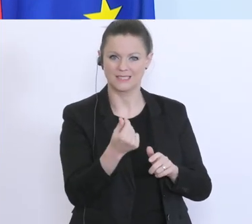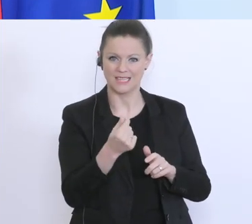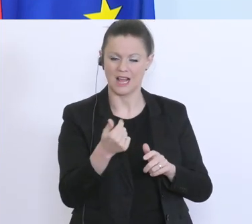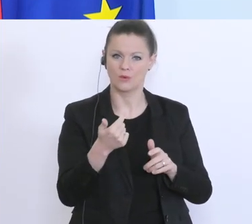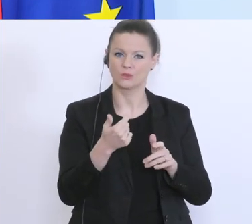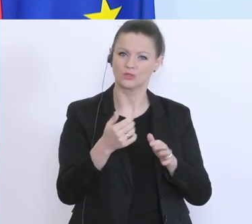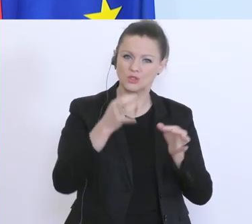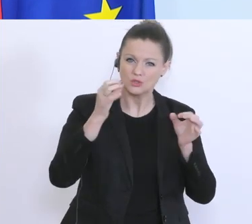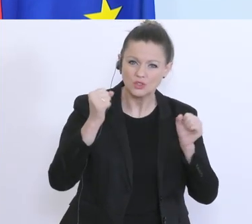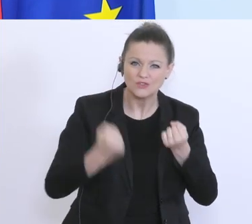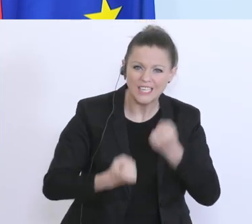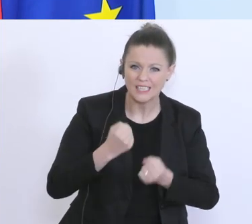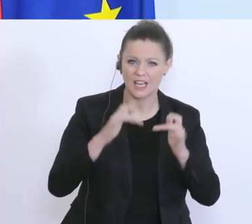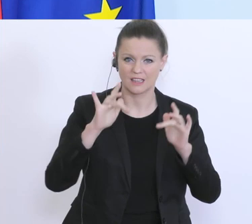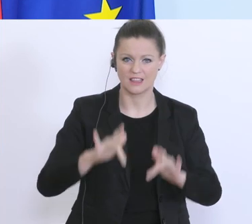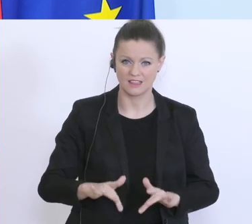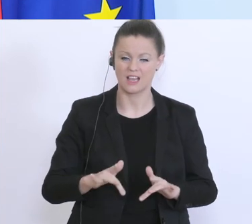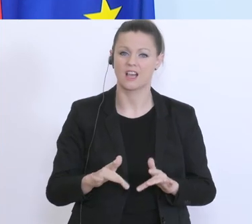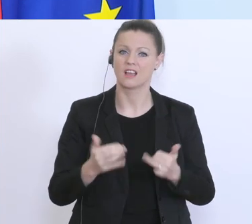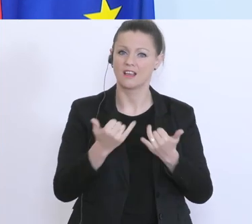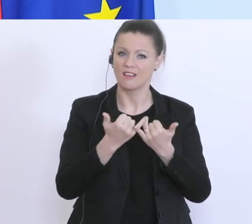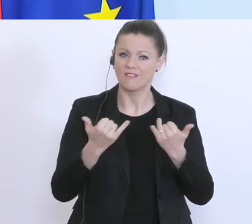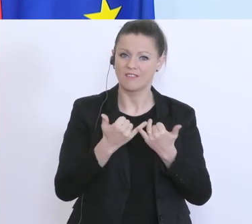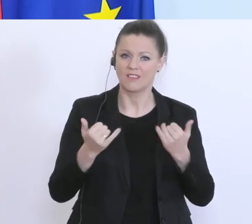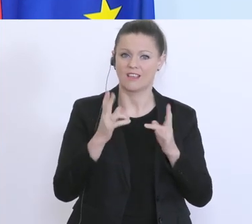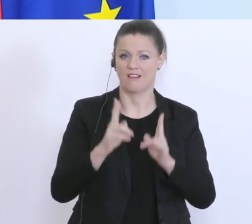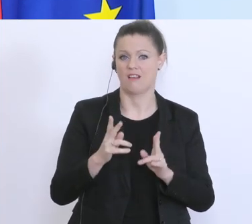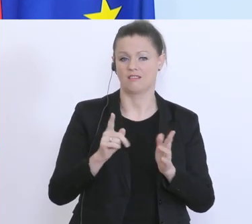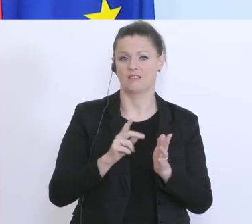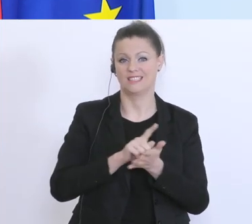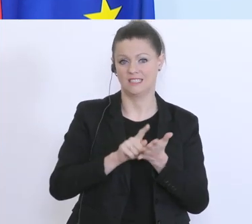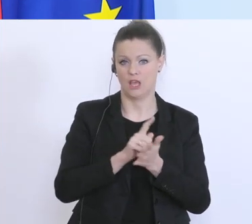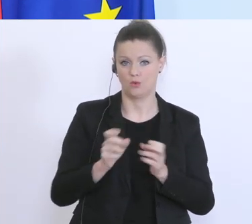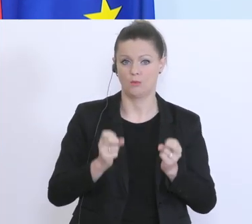herausfordernde Zeit zu überbrücken. Sie wissen, wir haben als Bundesregierung einen Schutzschirm